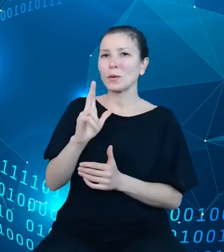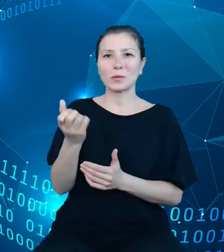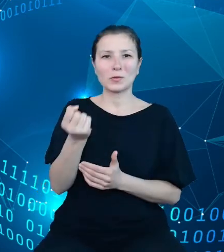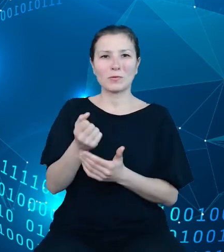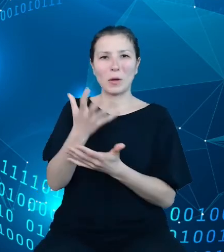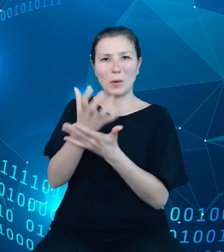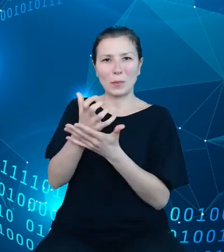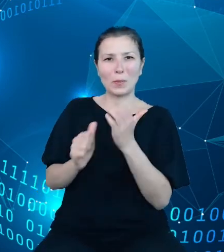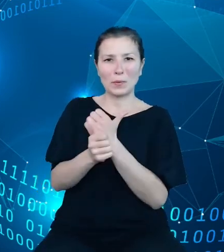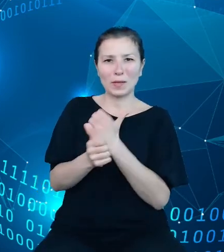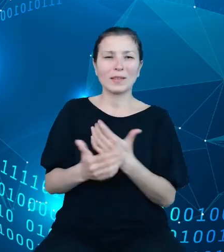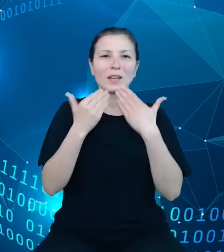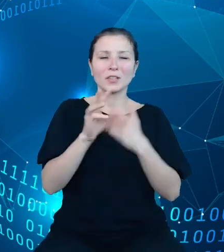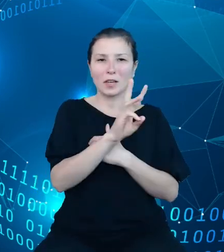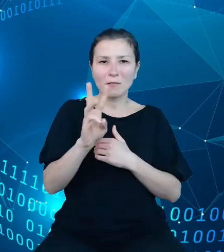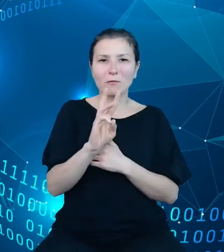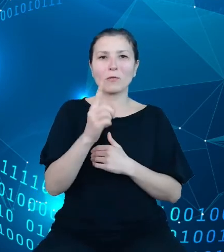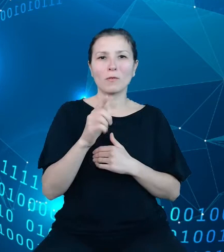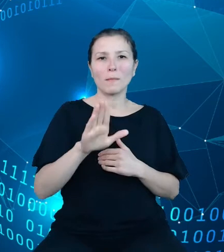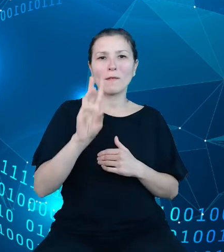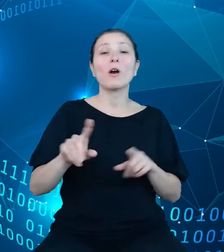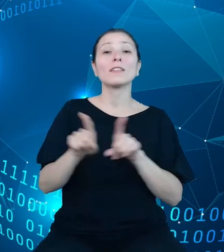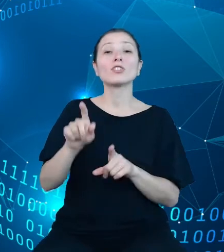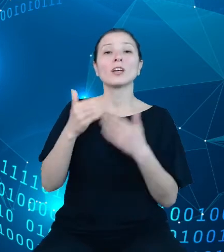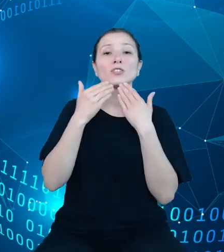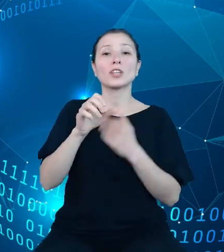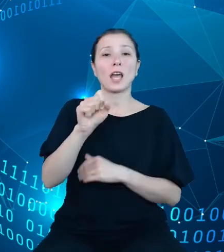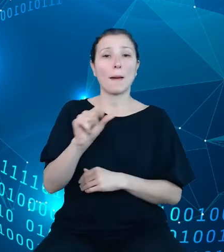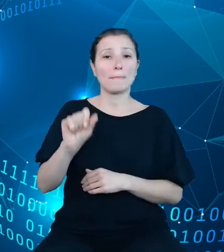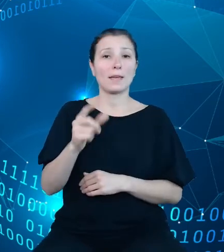portal DBW, jak przez API DBW. Repozytorium danych